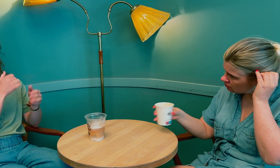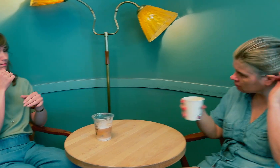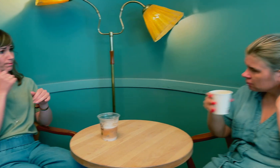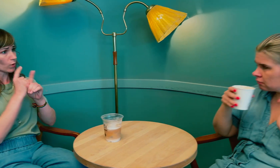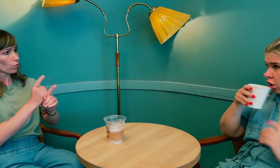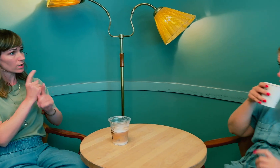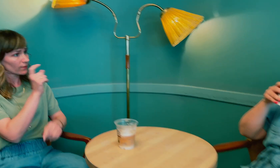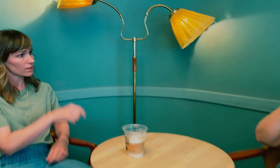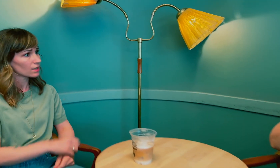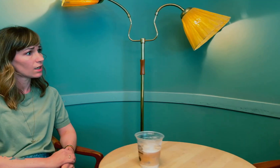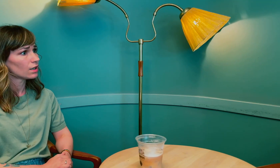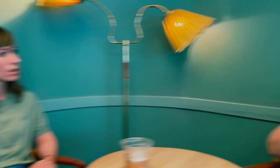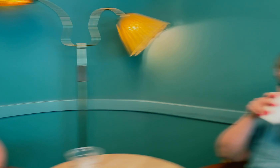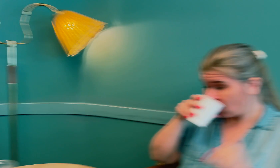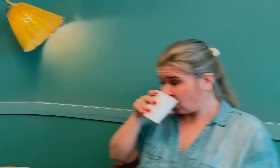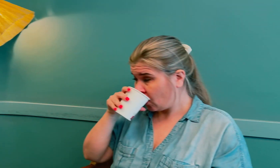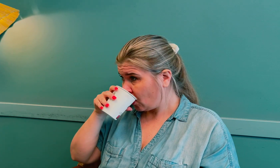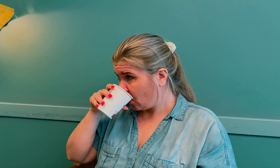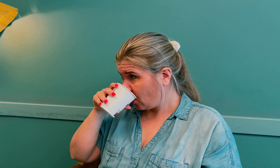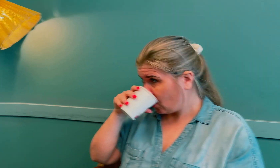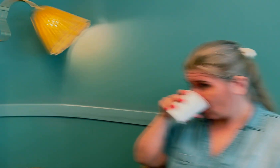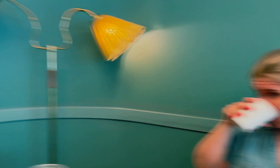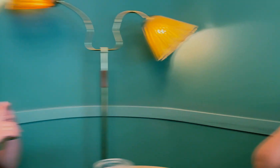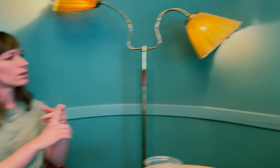Det ble jo forferdelige konsekvenser for deg.